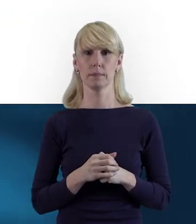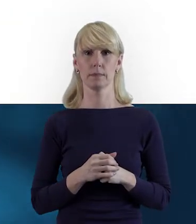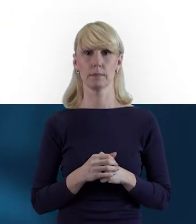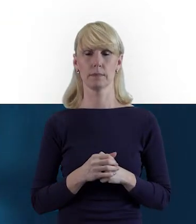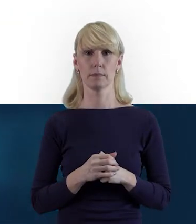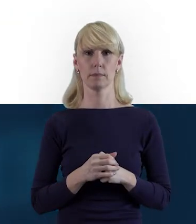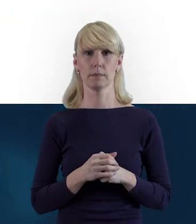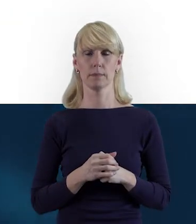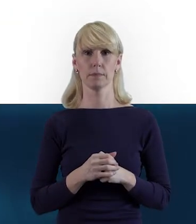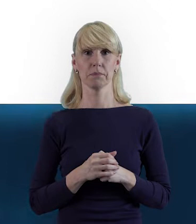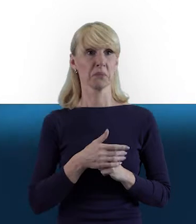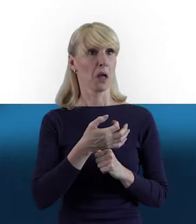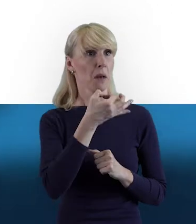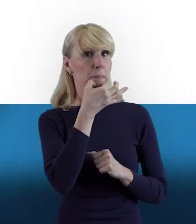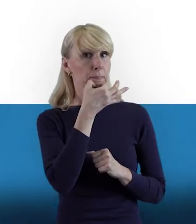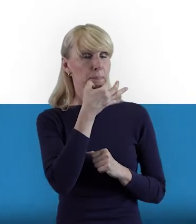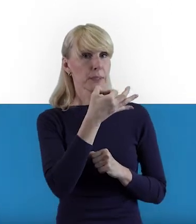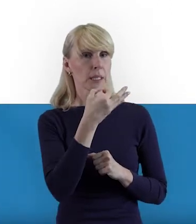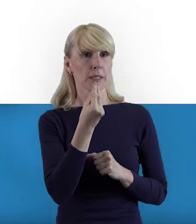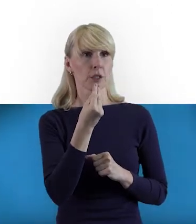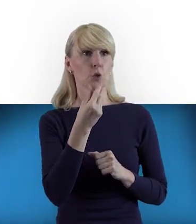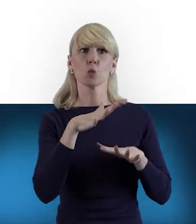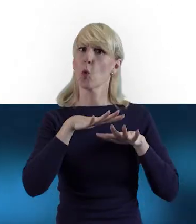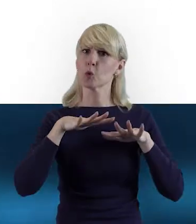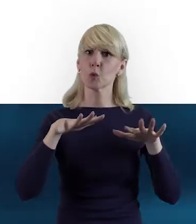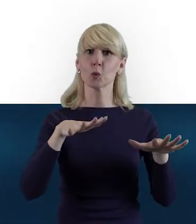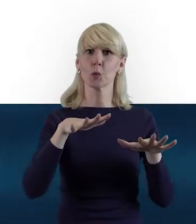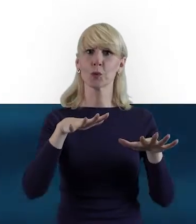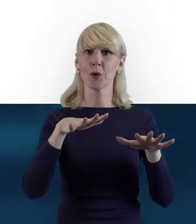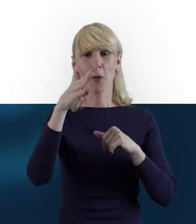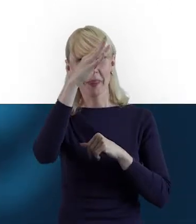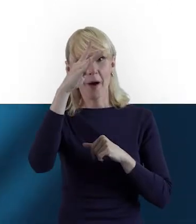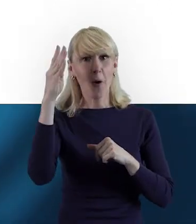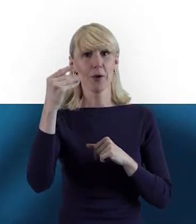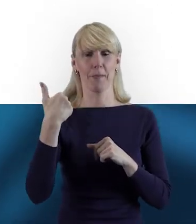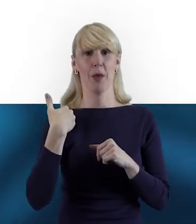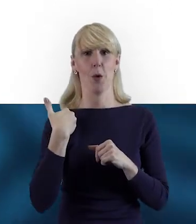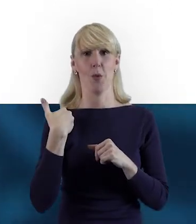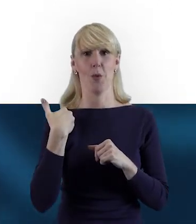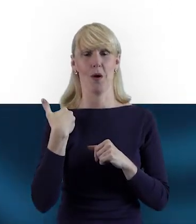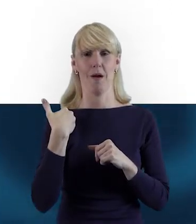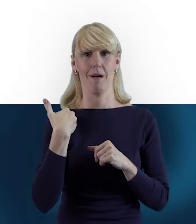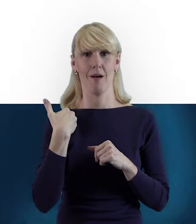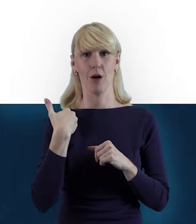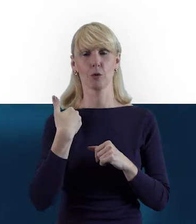Magdo, to było dużo teorii. Wiemy już, w jaki sposób sprawdzić